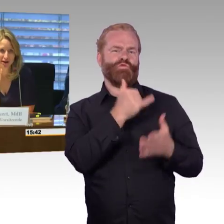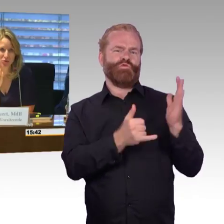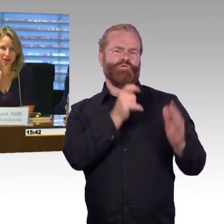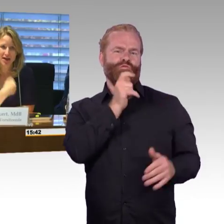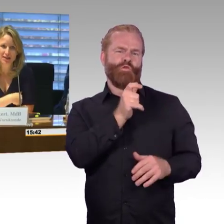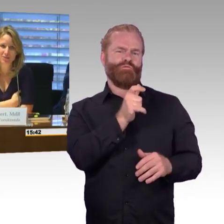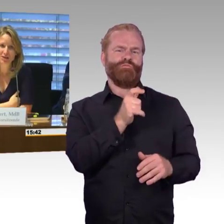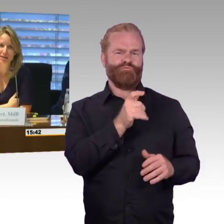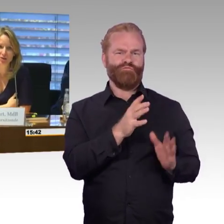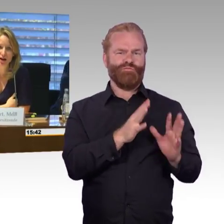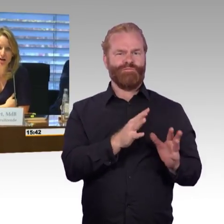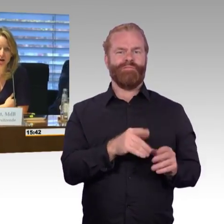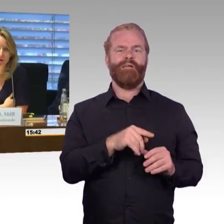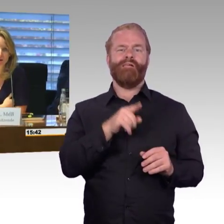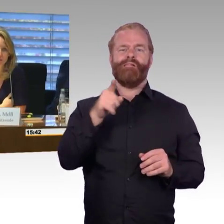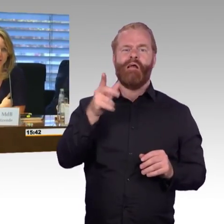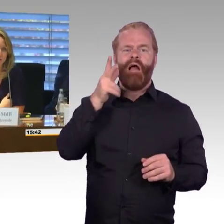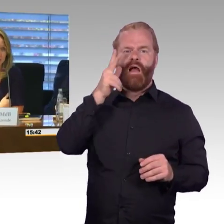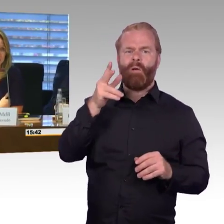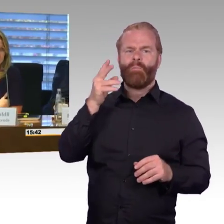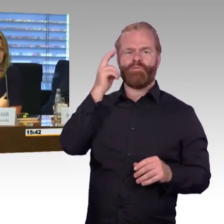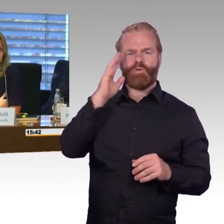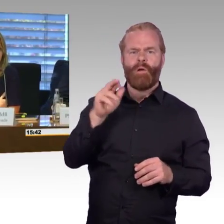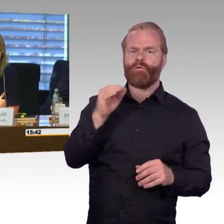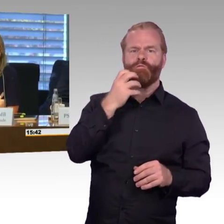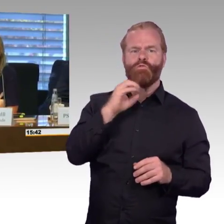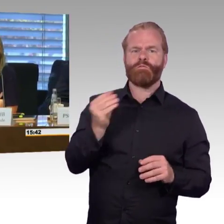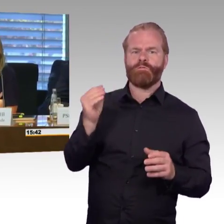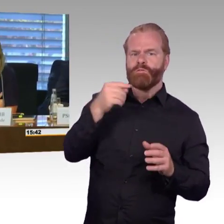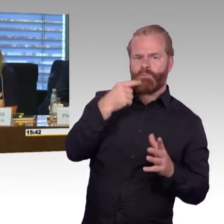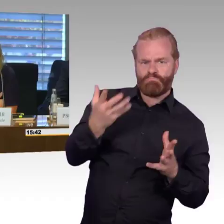die Bahn auch mit einnehmen, ist, dass wir daran arbeiten und dass uns das, dass es ein riesiges,